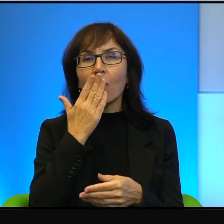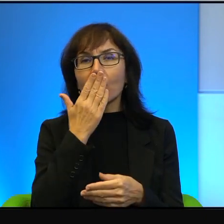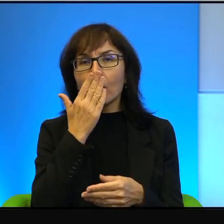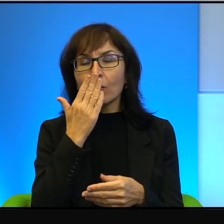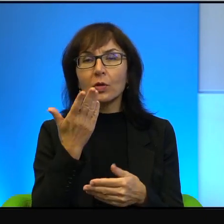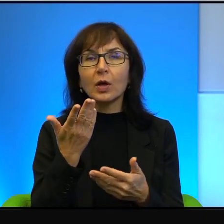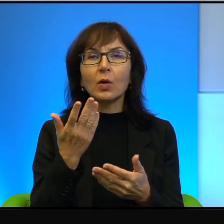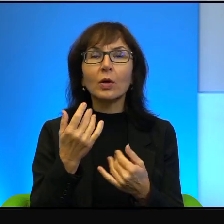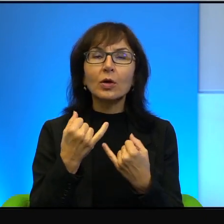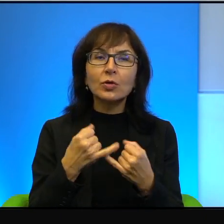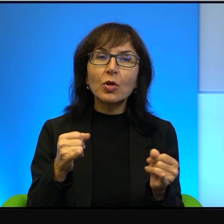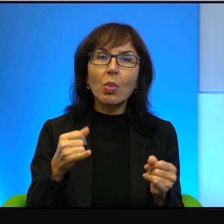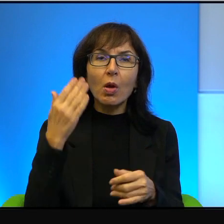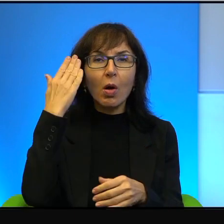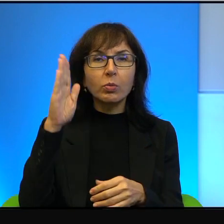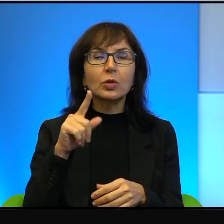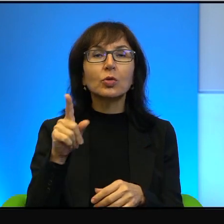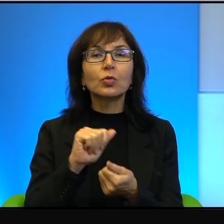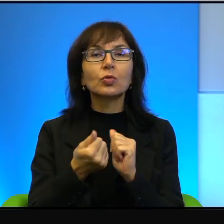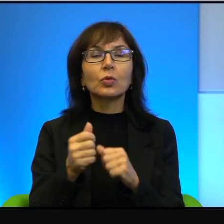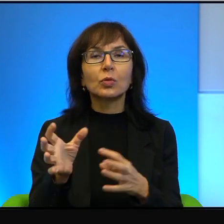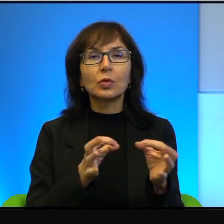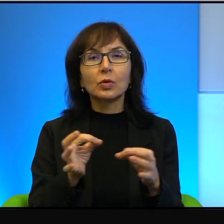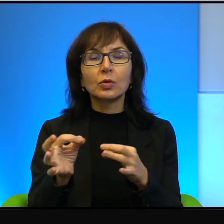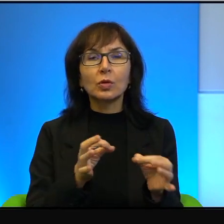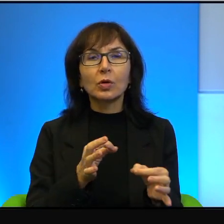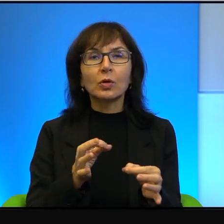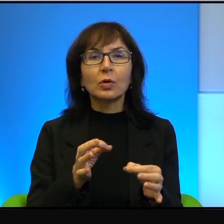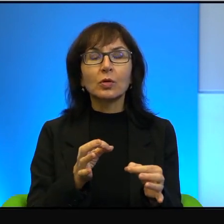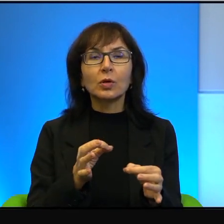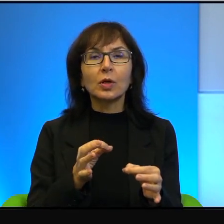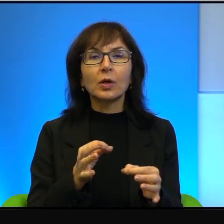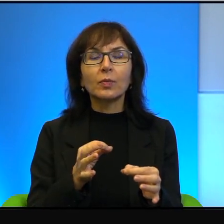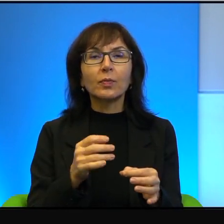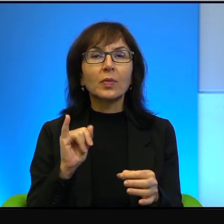a na dobrą sprawę, to są historie w jakimś sensie, z mojego punktu